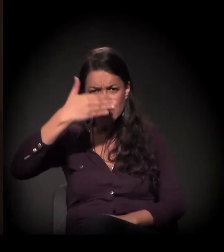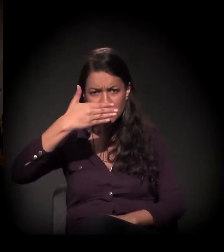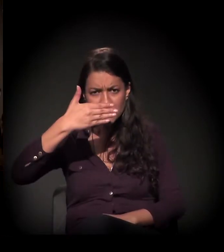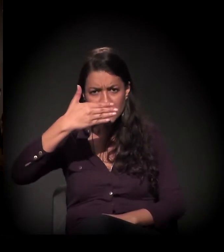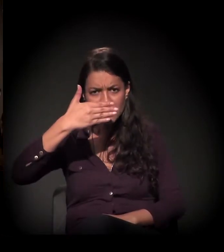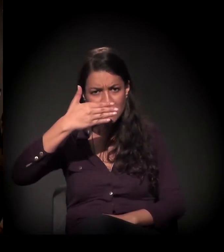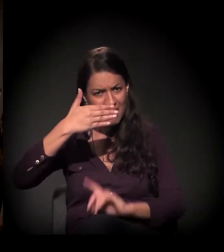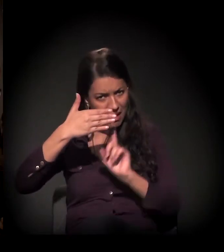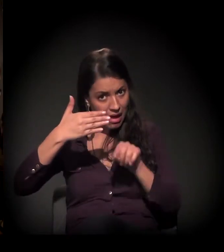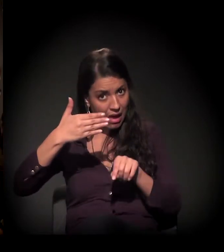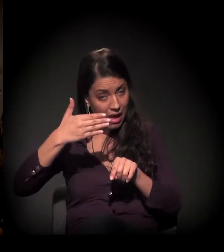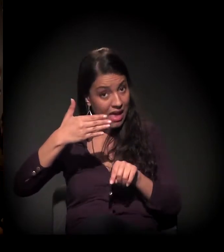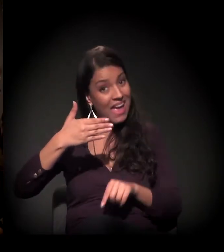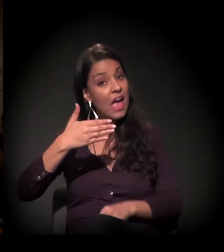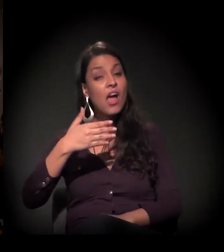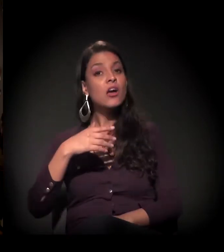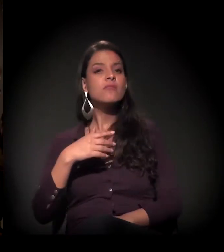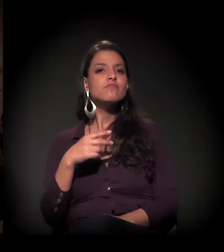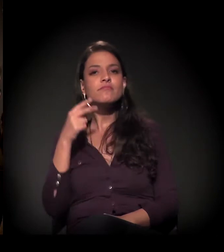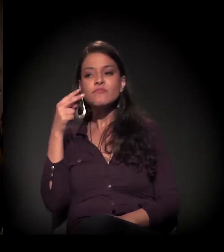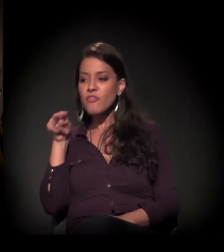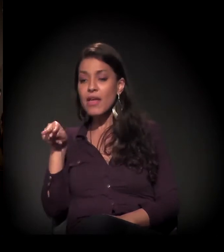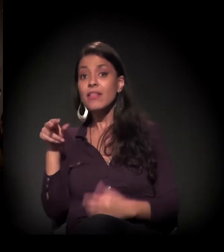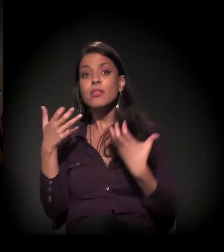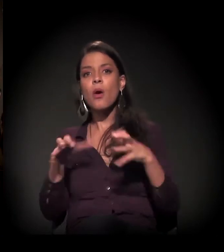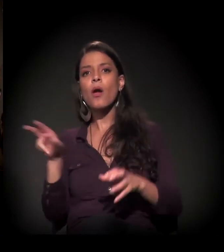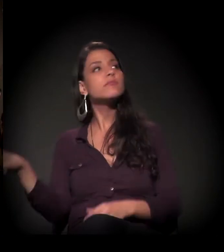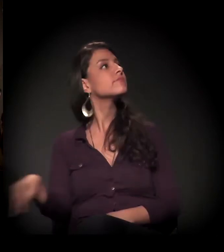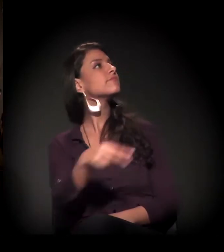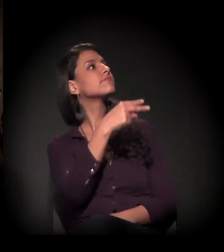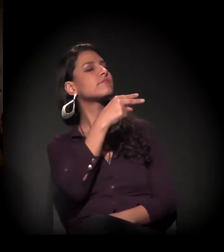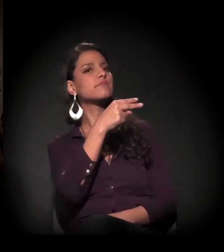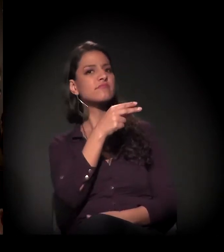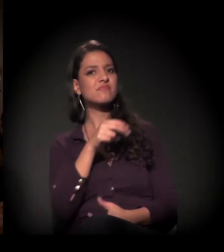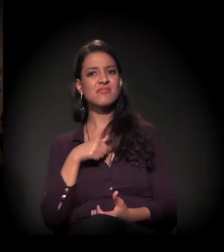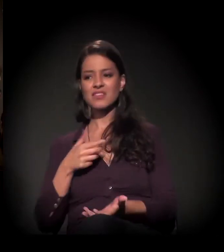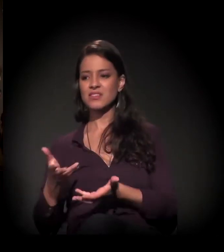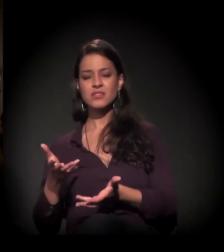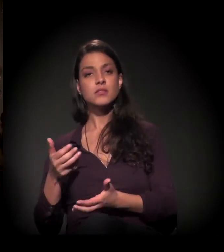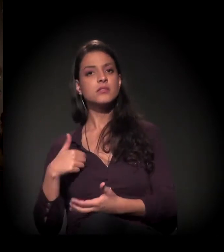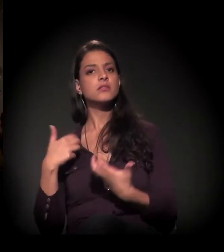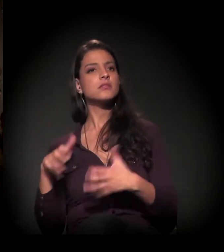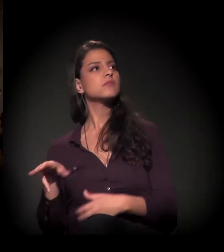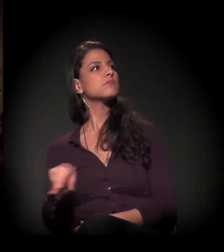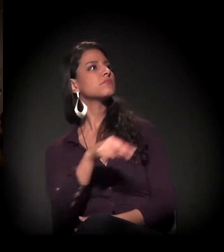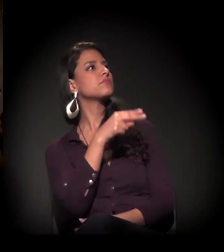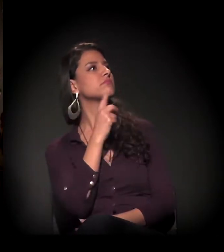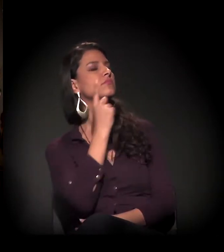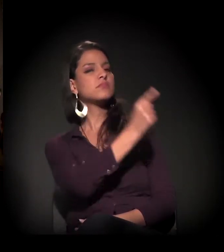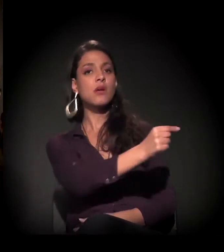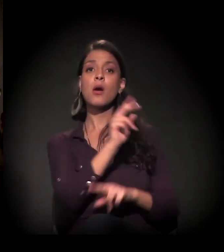Não queremos ver, não queremos nos envolver. E, por isso, nós estamos herdando